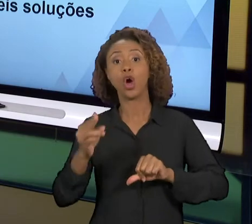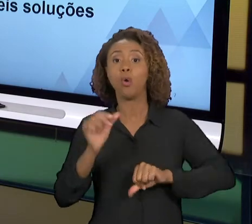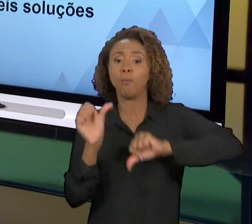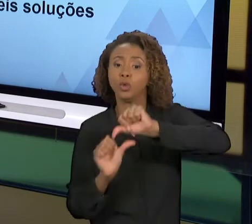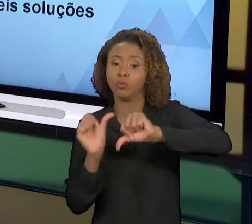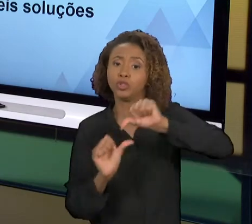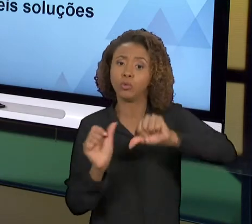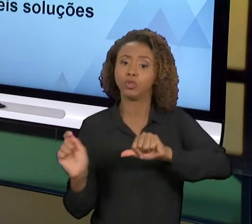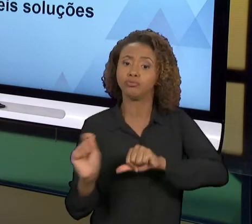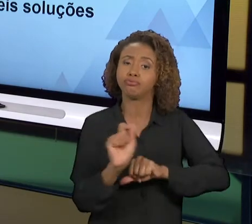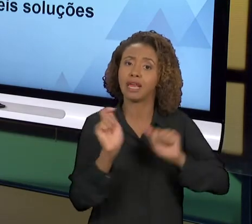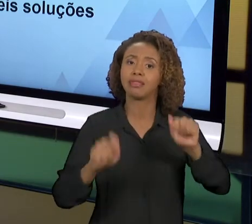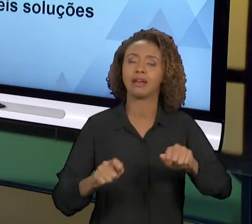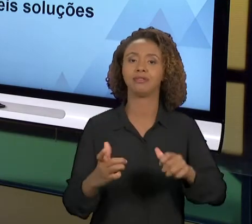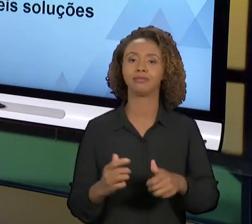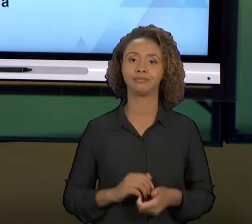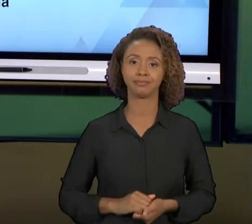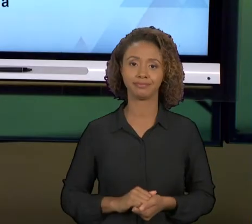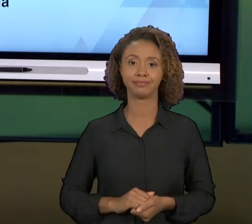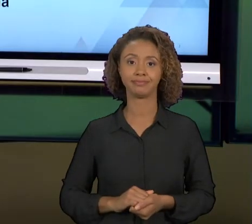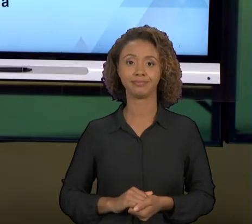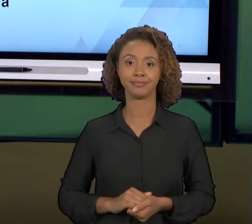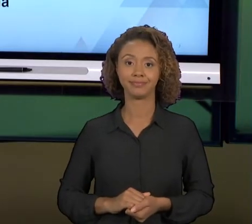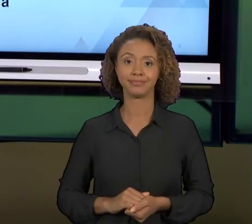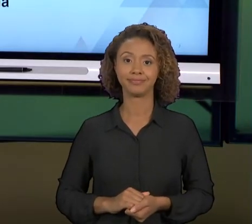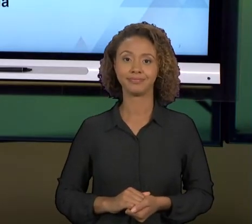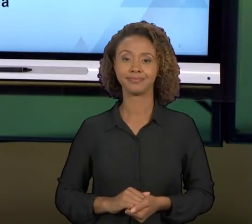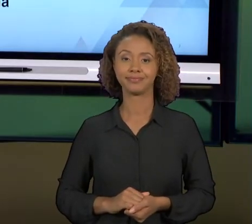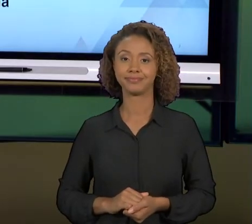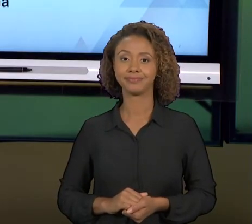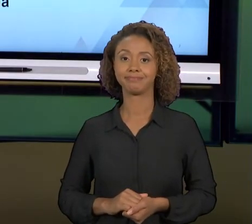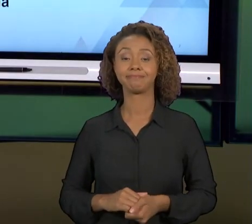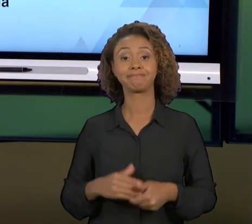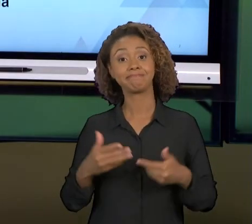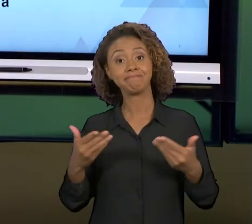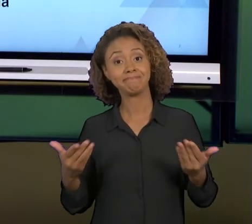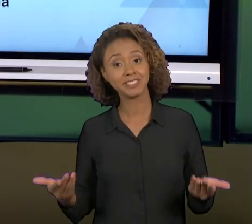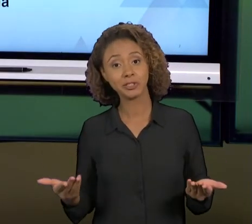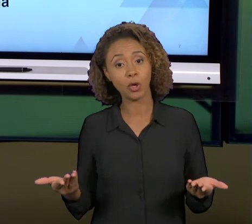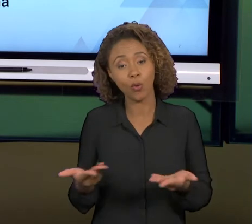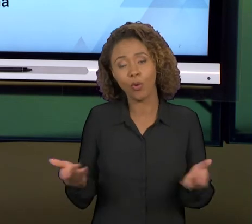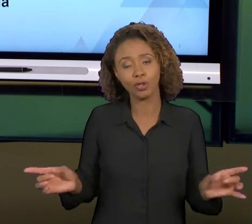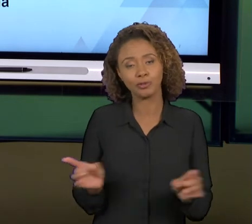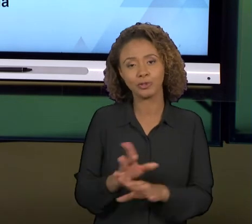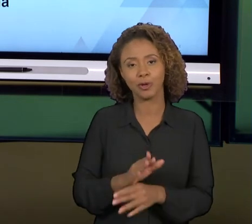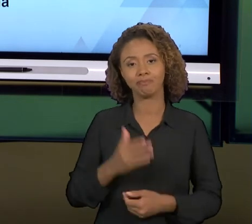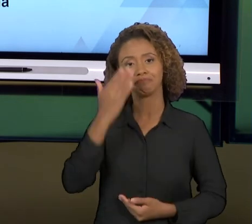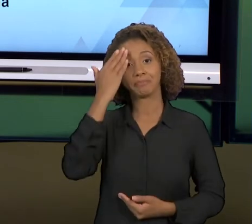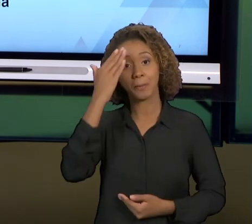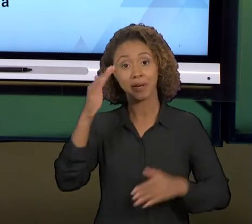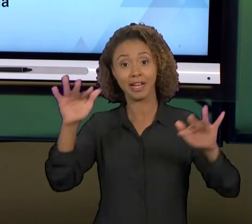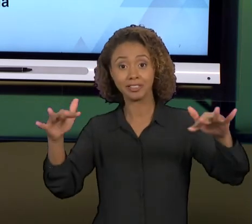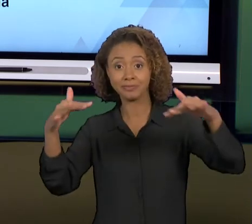UMA MUDANÇA MAIS RADICAL. ENTÃO FOI ISSO POR HOJE, PESSOAL. OBRIGADO PELA COMPANHIA E ATÉ A